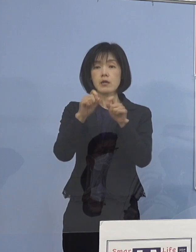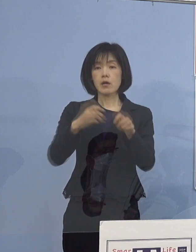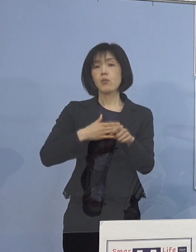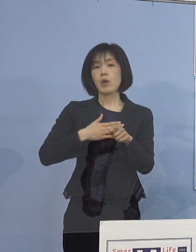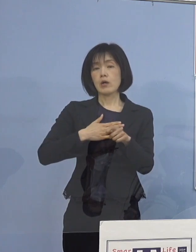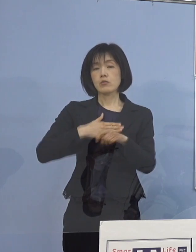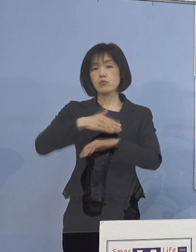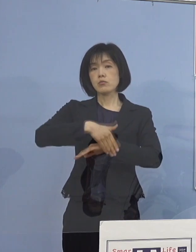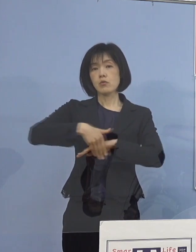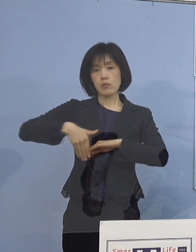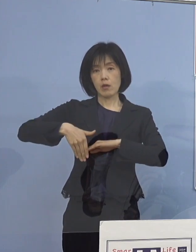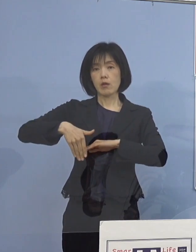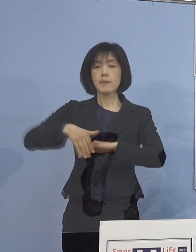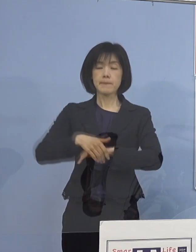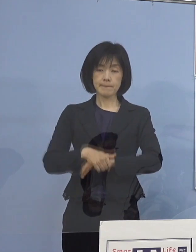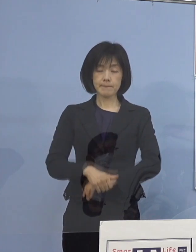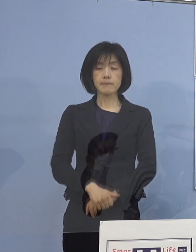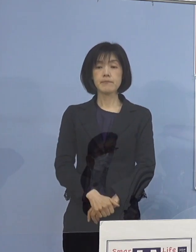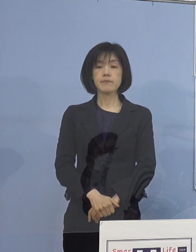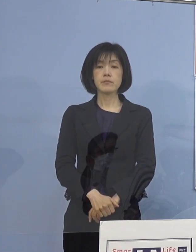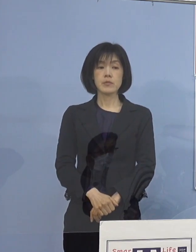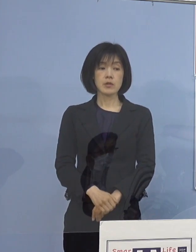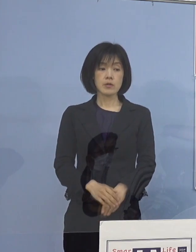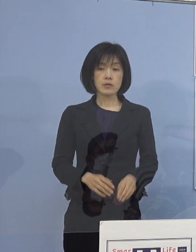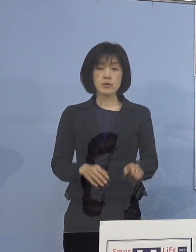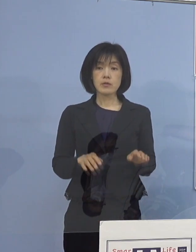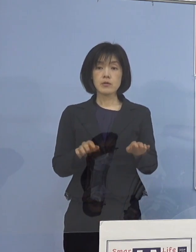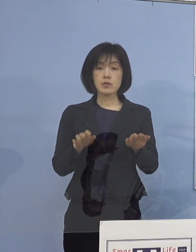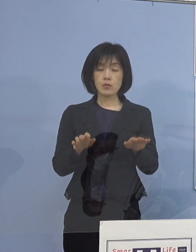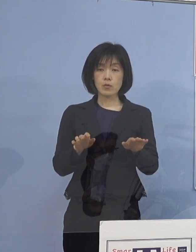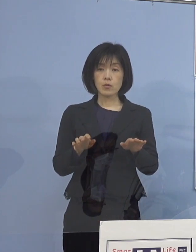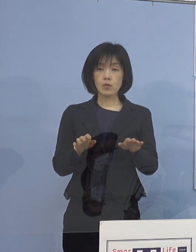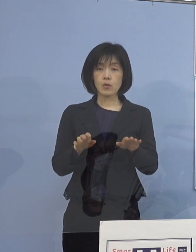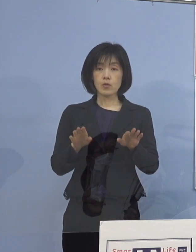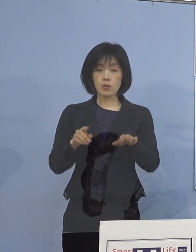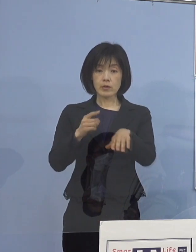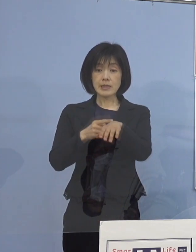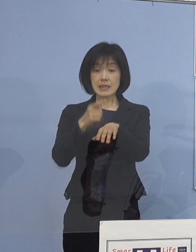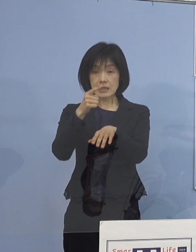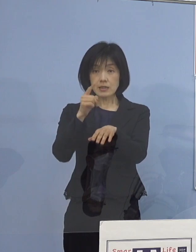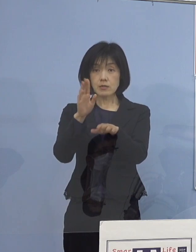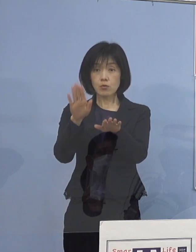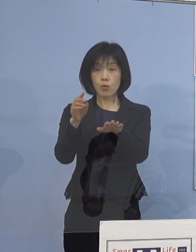ちなみに本日の13時時点 午後1時ですね